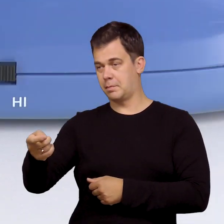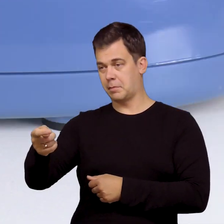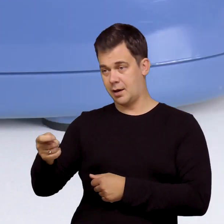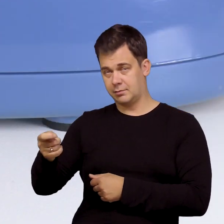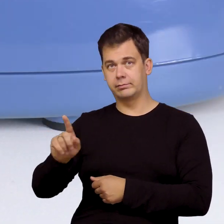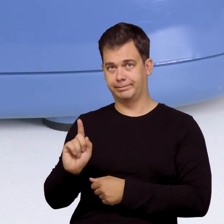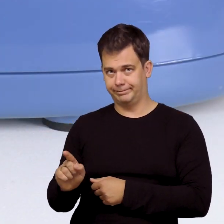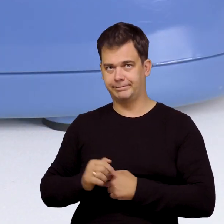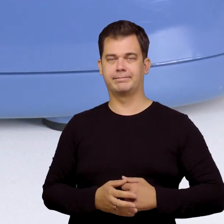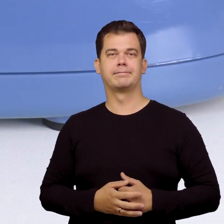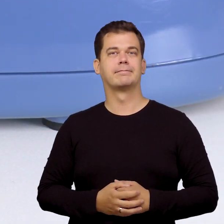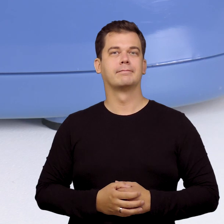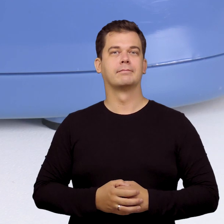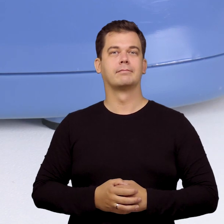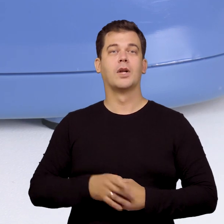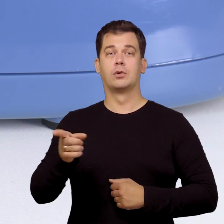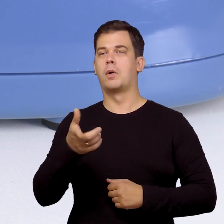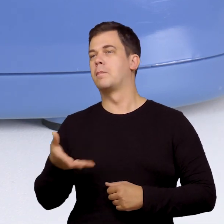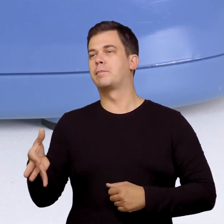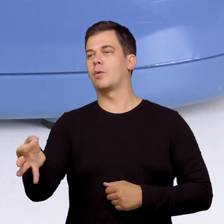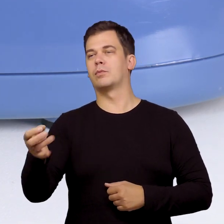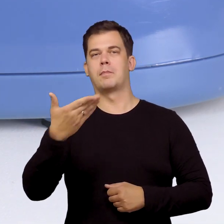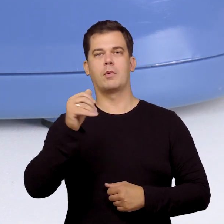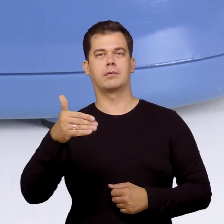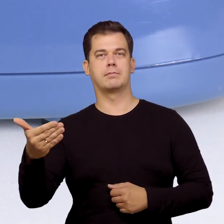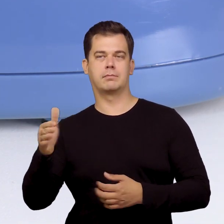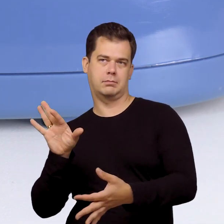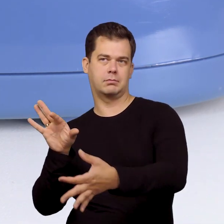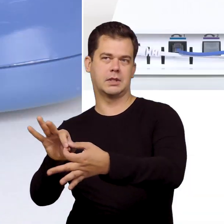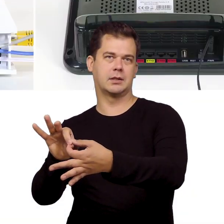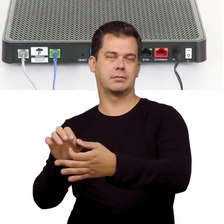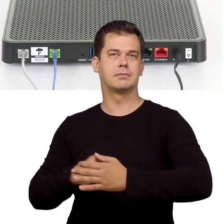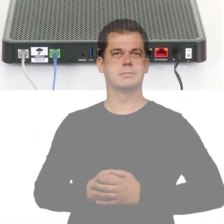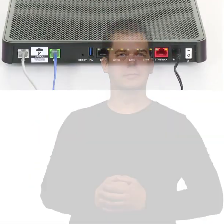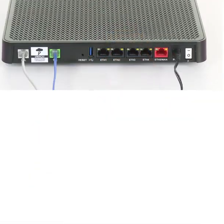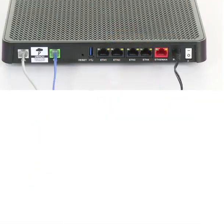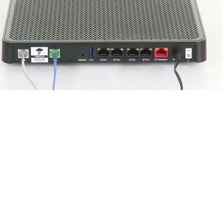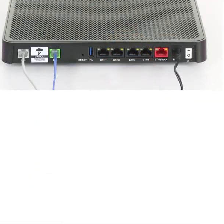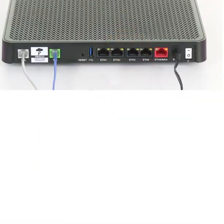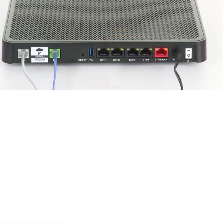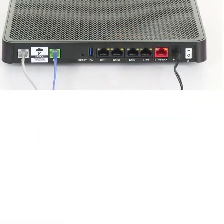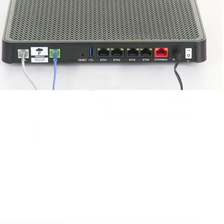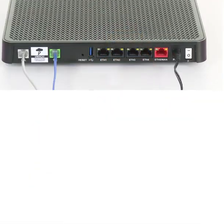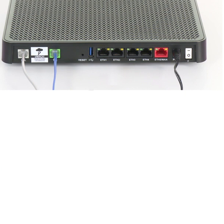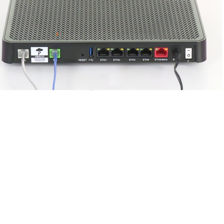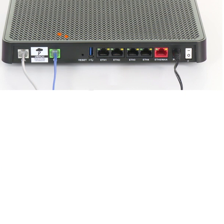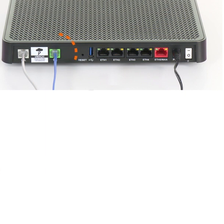ustaw go na wybieranie tonowe i podłącz go do modemu.